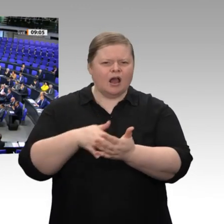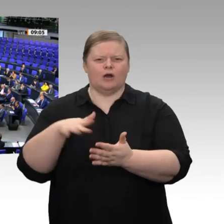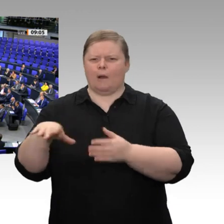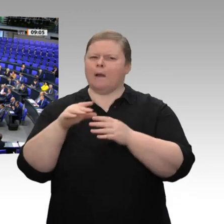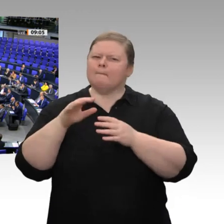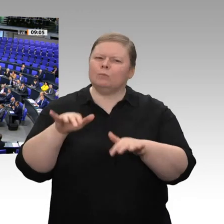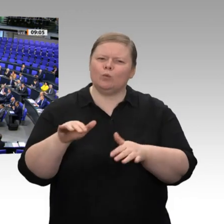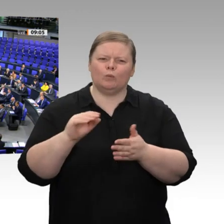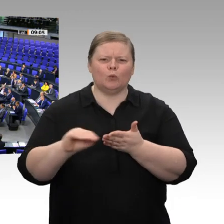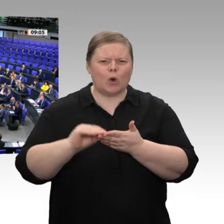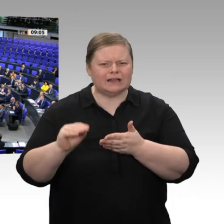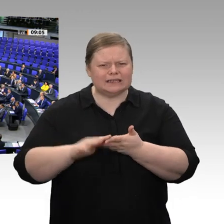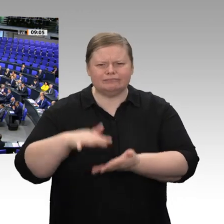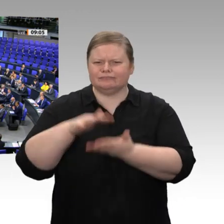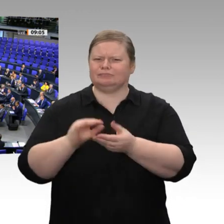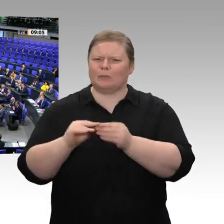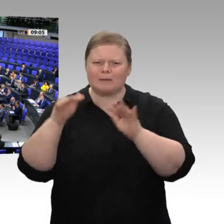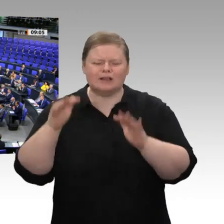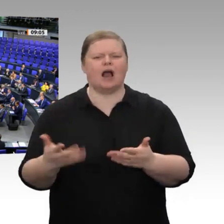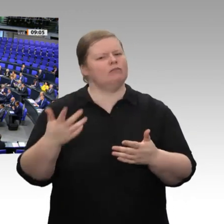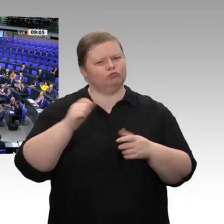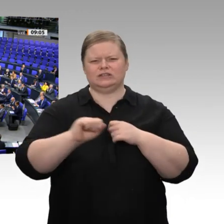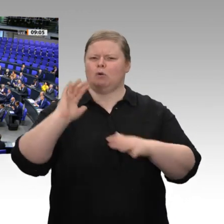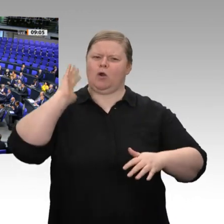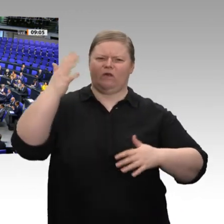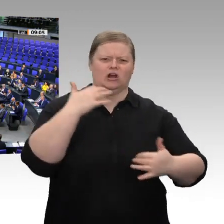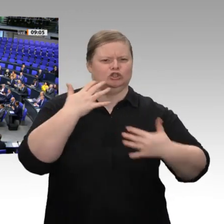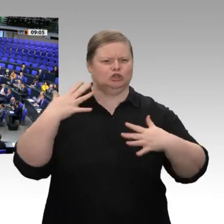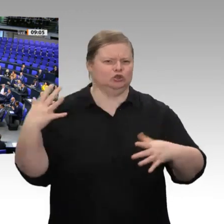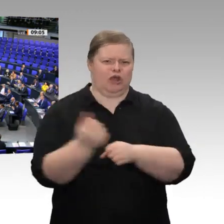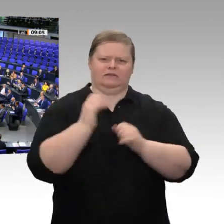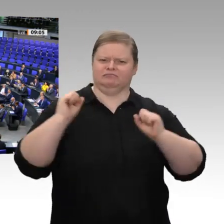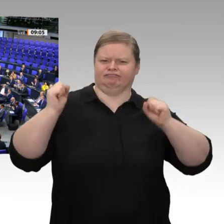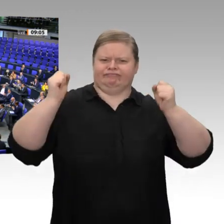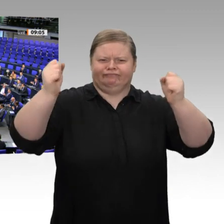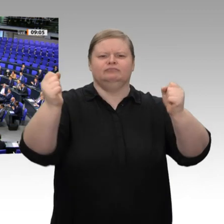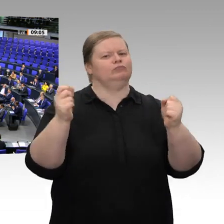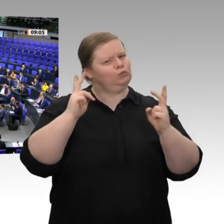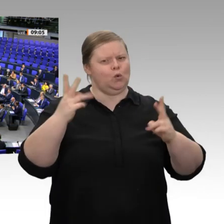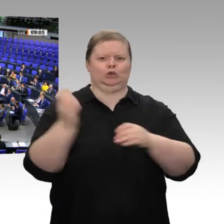Dankeschön im Namen der Bundesregierung und hoffentlich auch im Namen des gesamten Hauses!